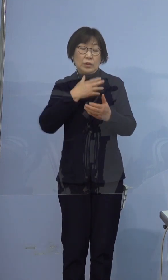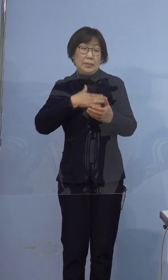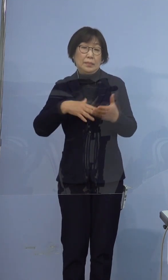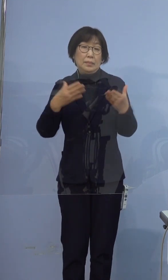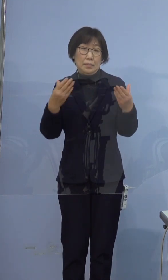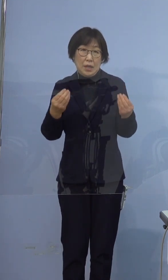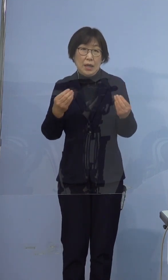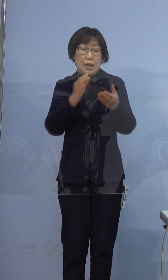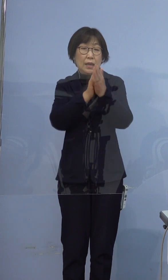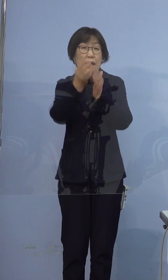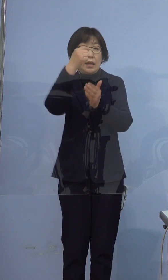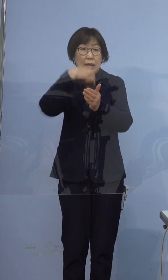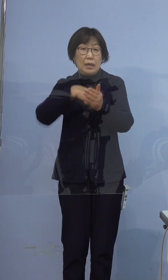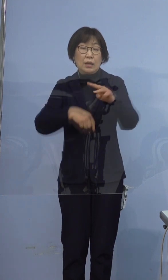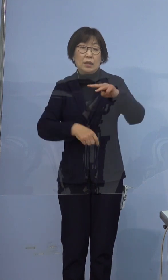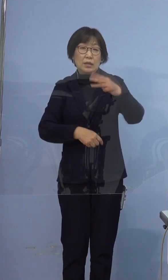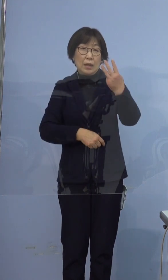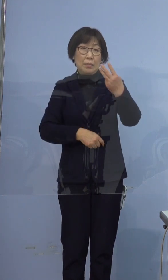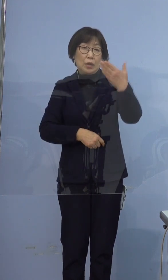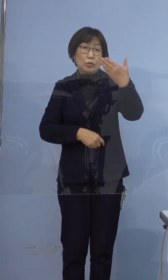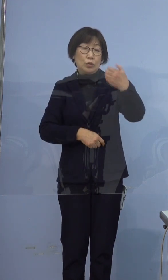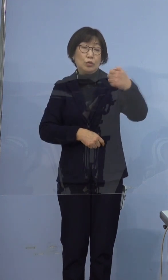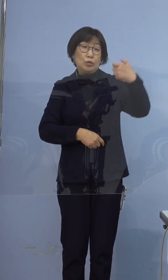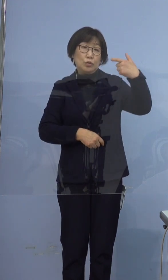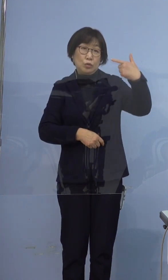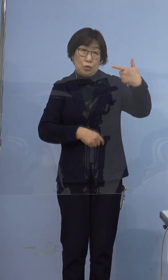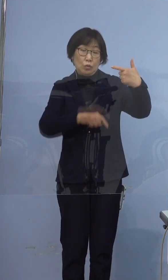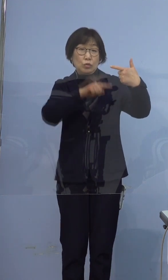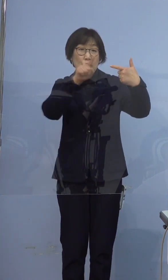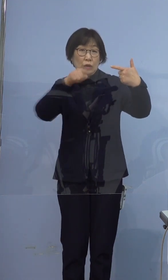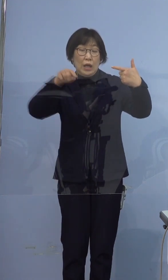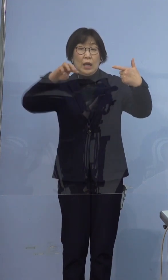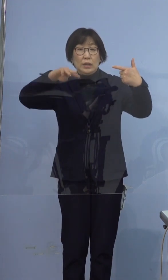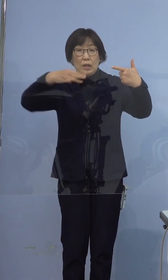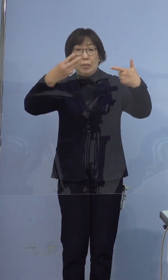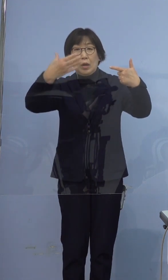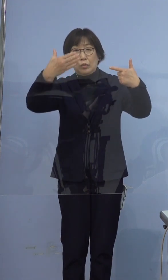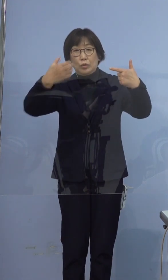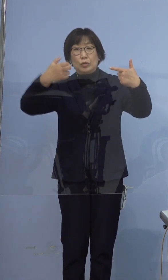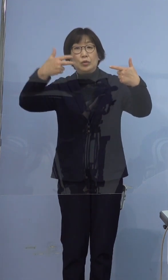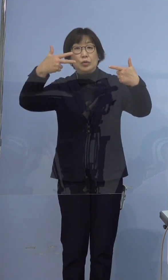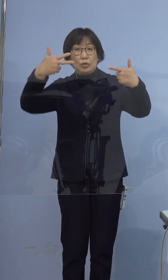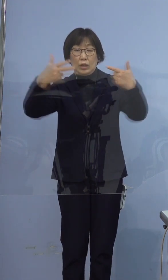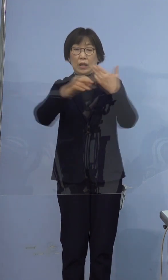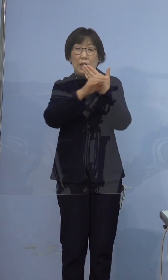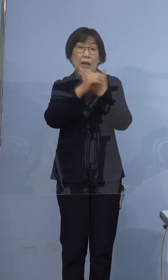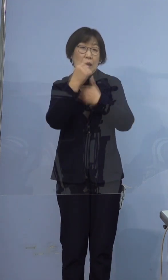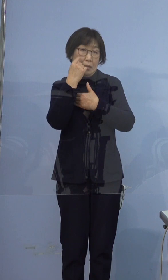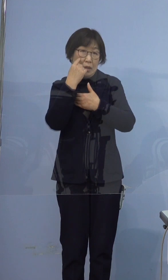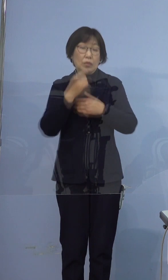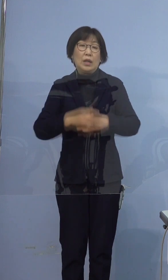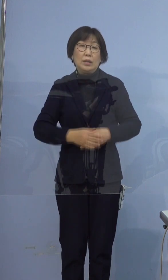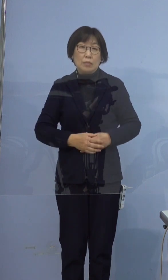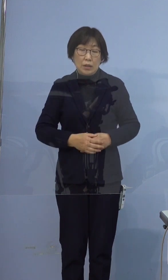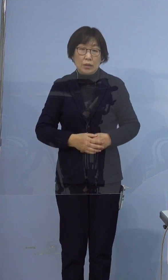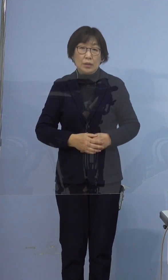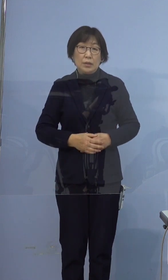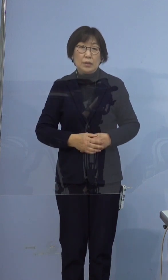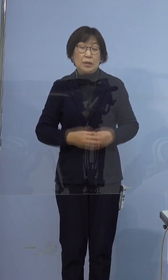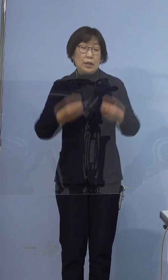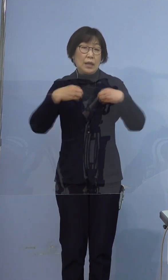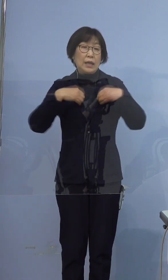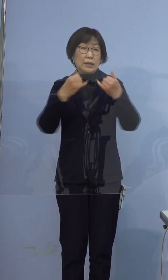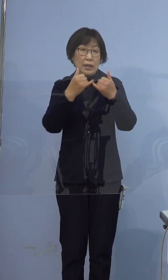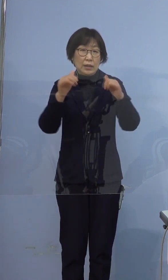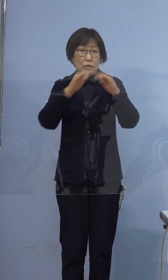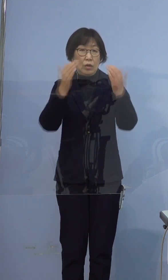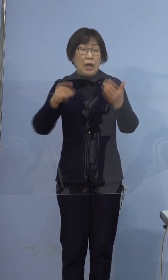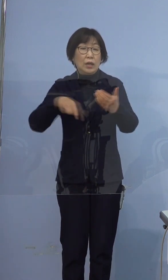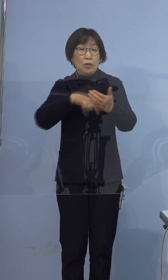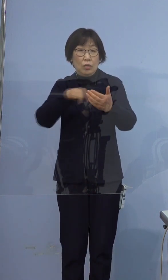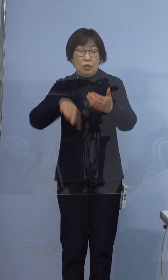県内では396例目、397例目となります それでは感染者の概要をご説明いたします